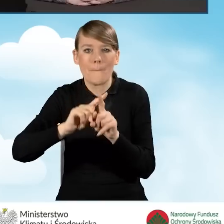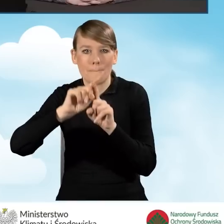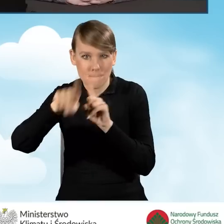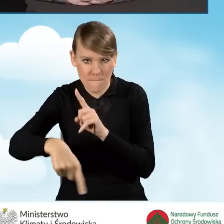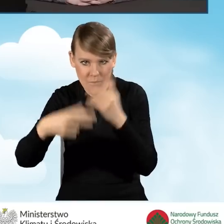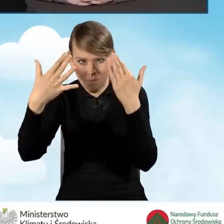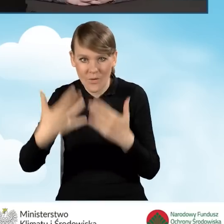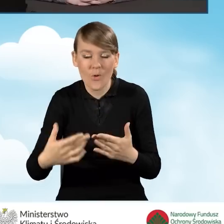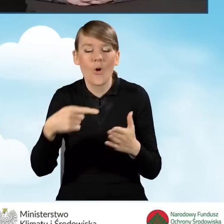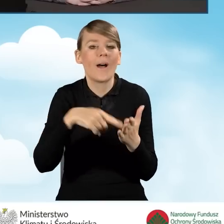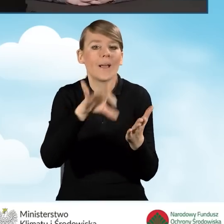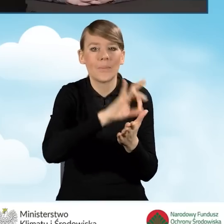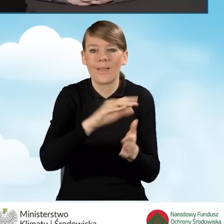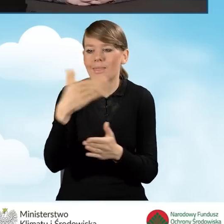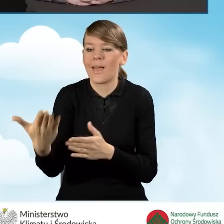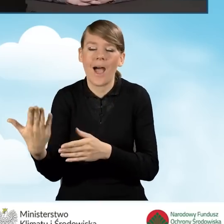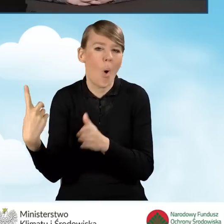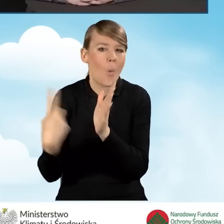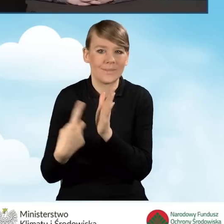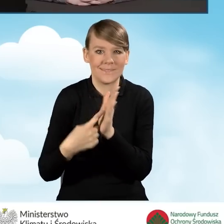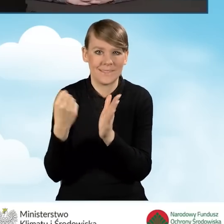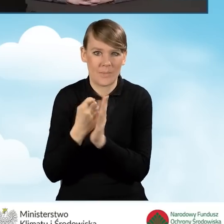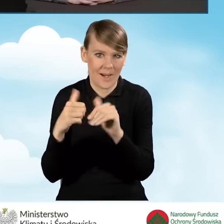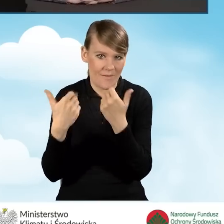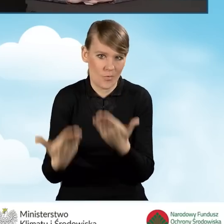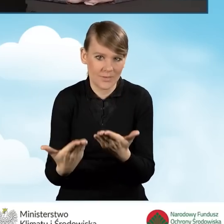ostatnie sprawozdanie z realizacji porozumienia.